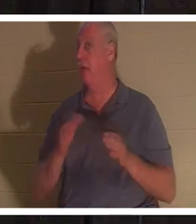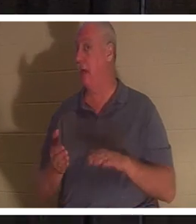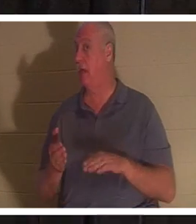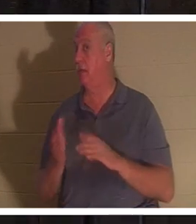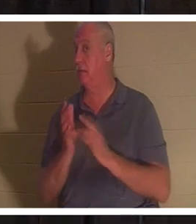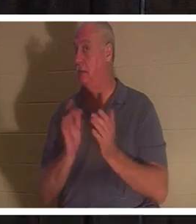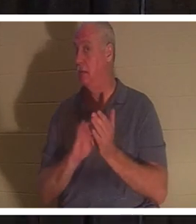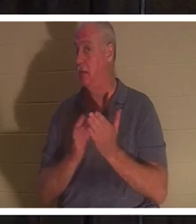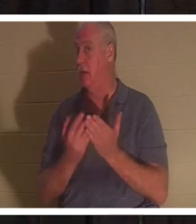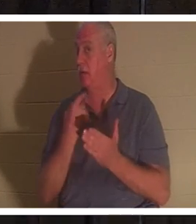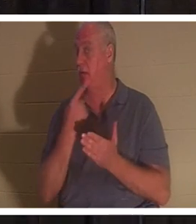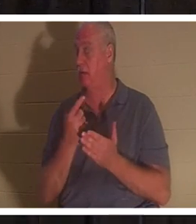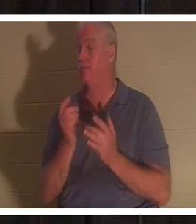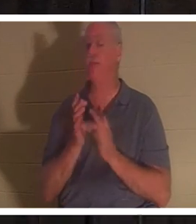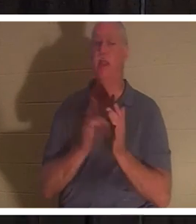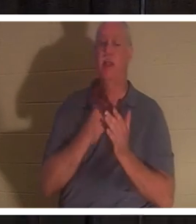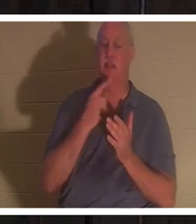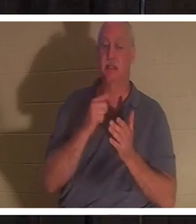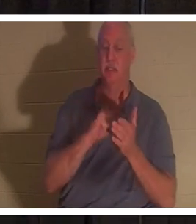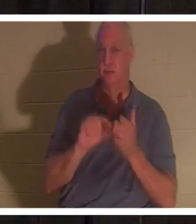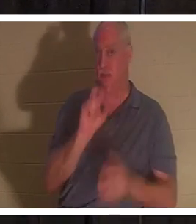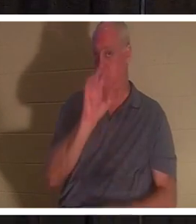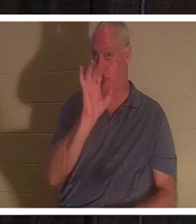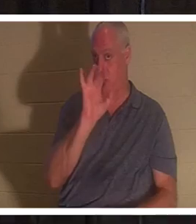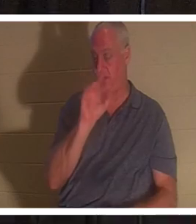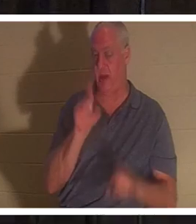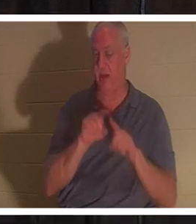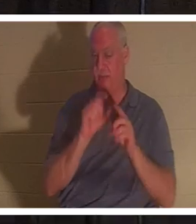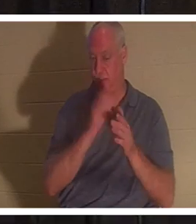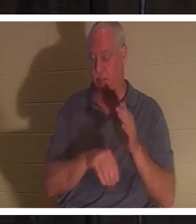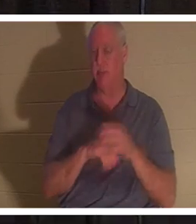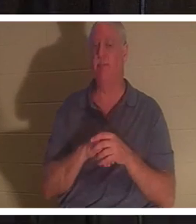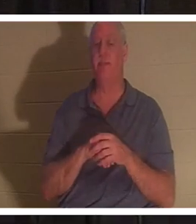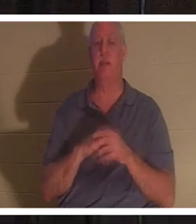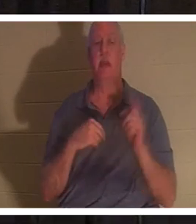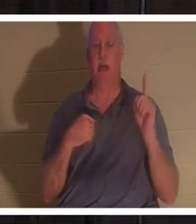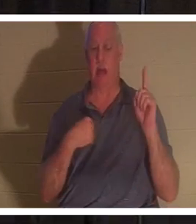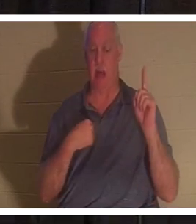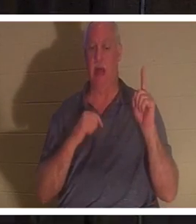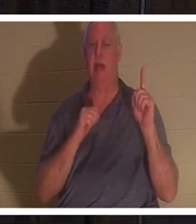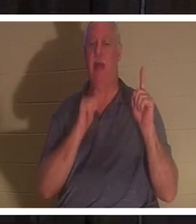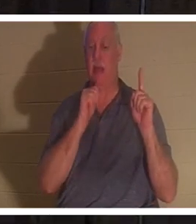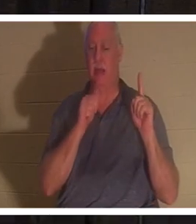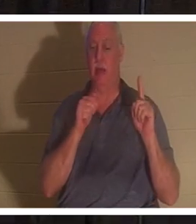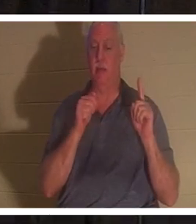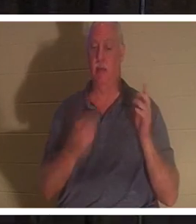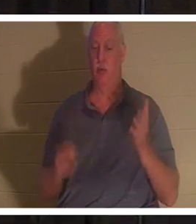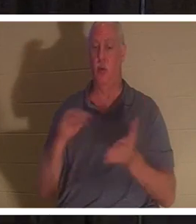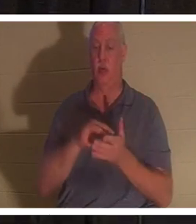같은 장 25절에서 예수님은 “나는 부활이요 생명이니